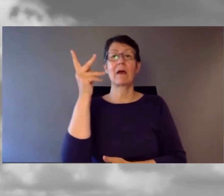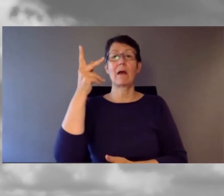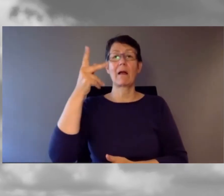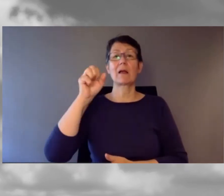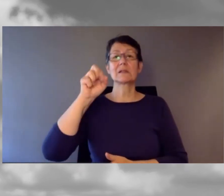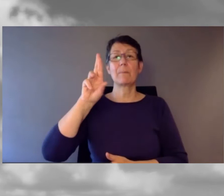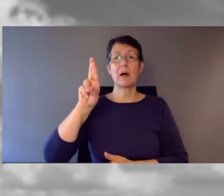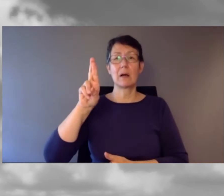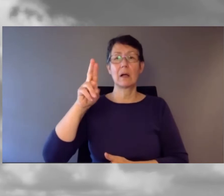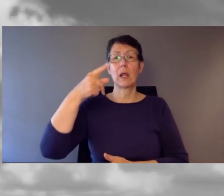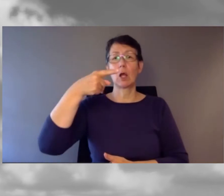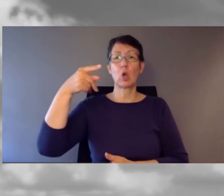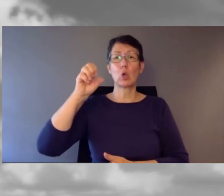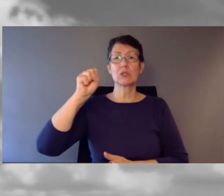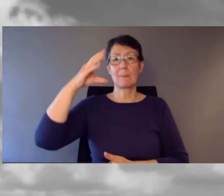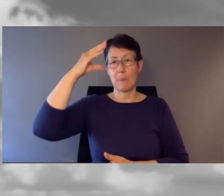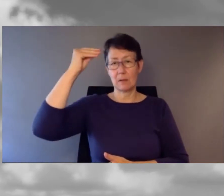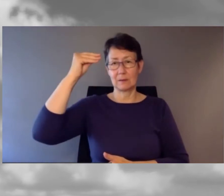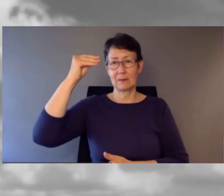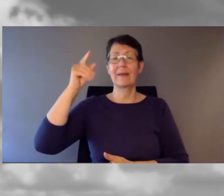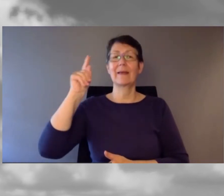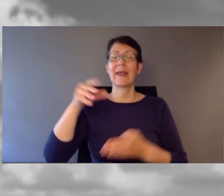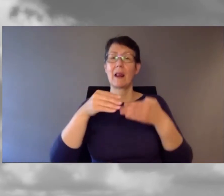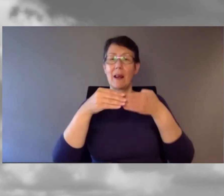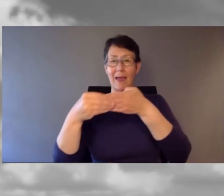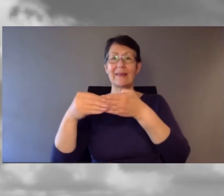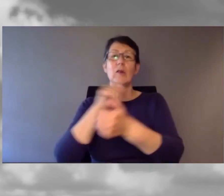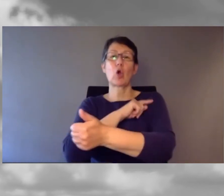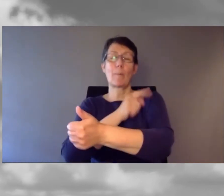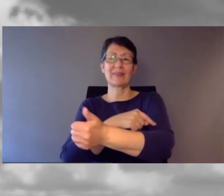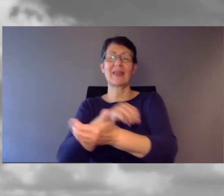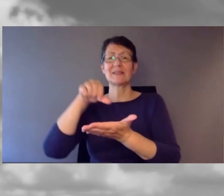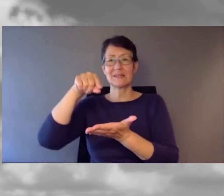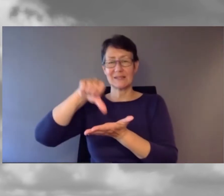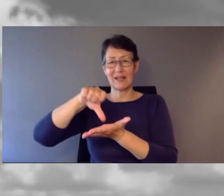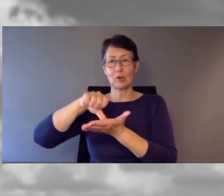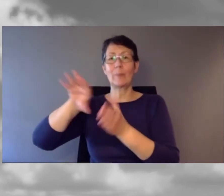Er leitet das SBB Kompetenzzentrum Inklusion und Barrierefreiheit.